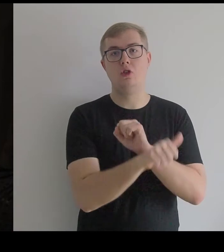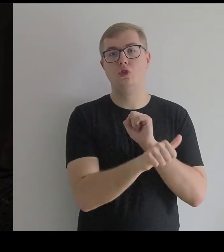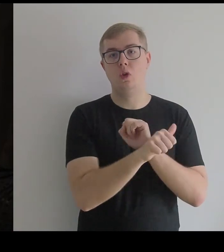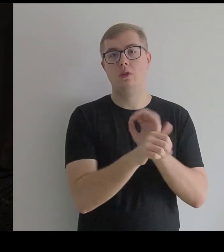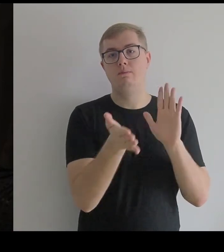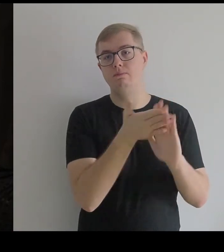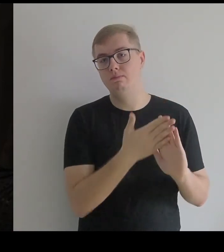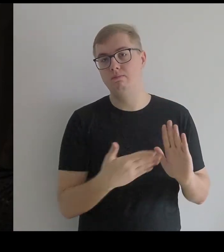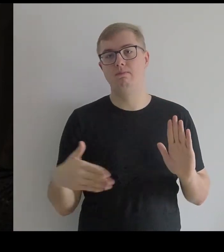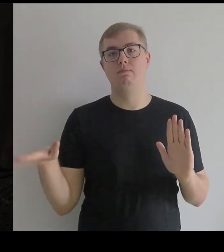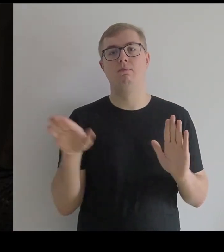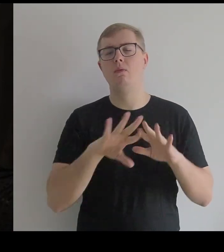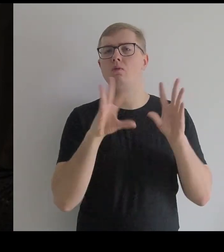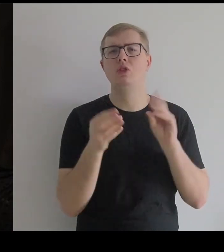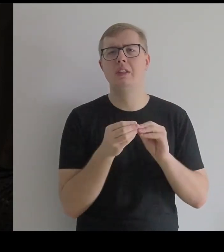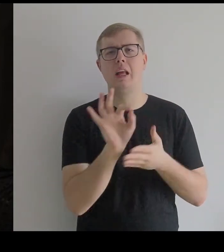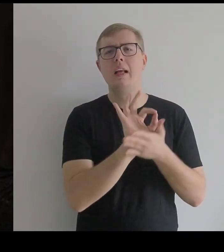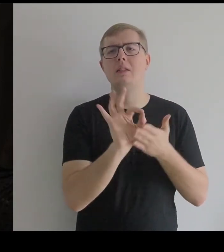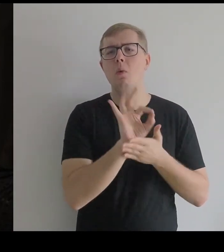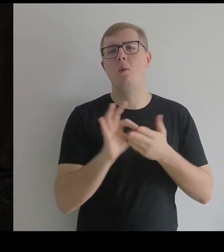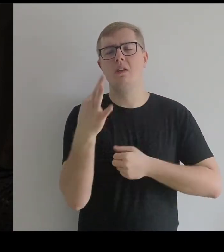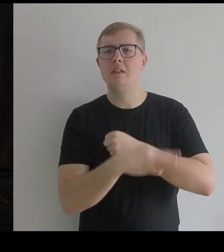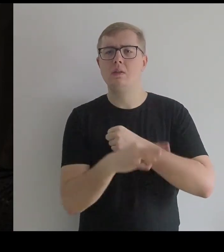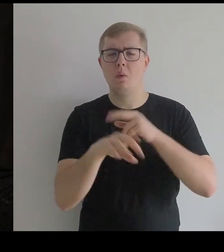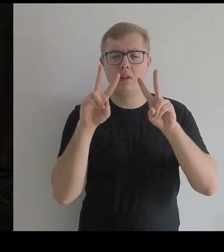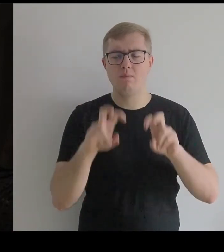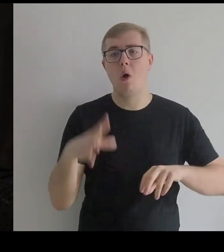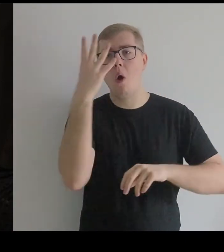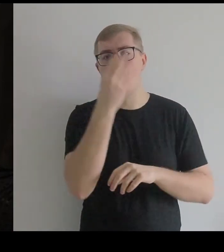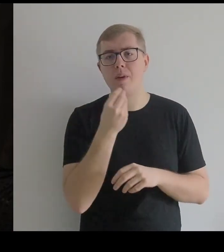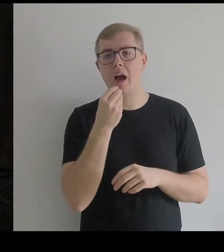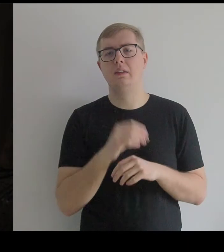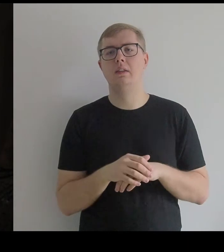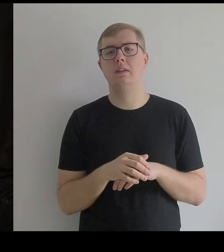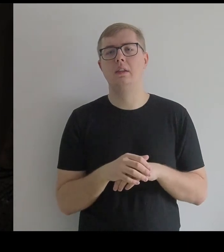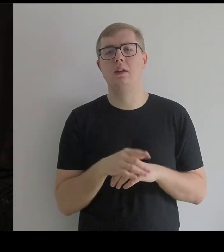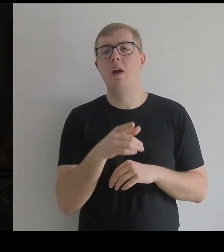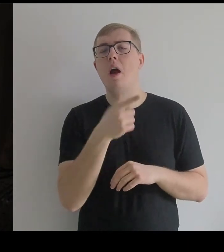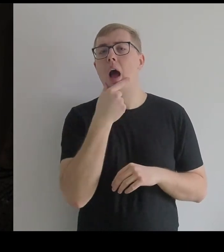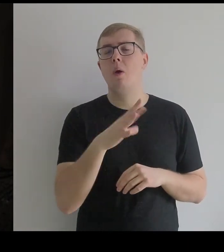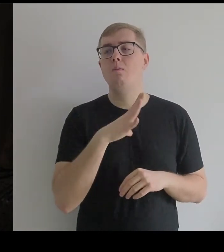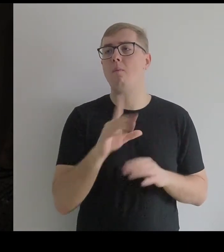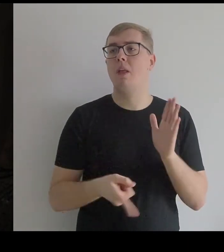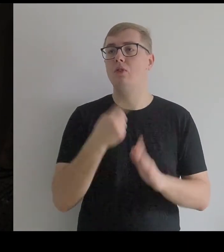to są rysunki, studia obrazu, kiedy Kantor zobaczył ją pierwszy raz w Prado.